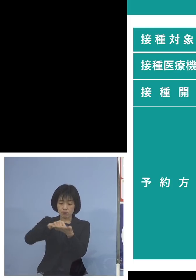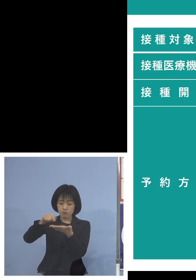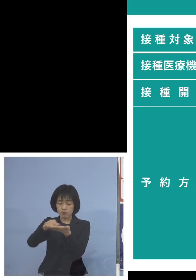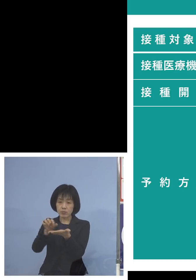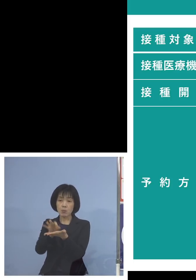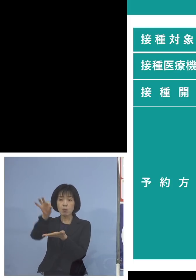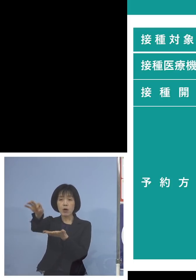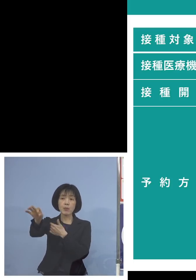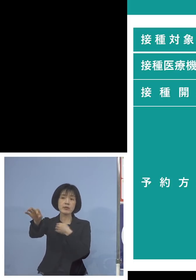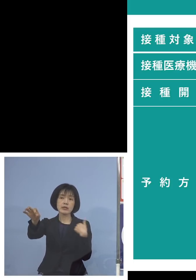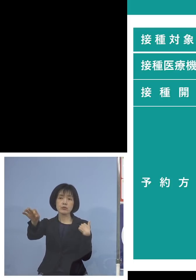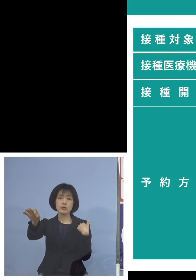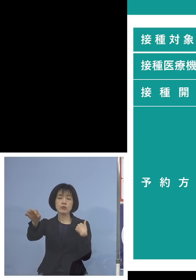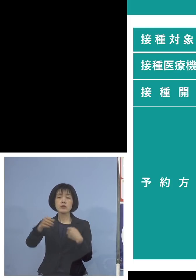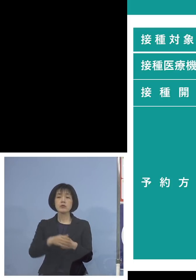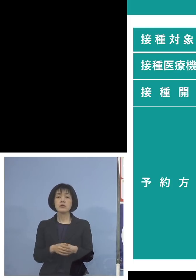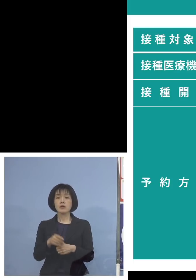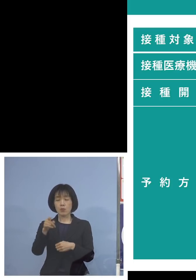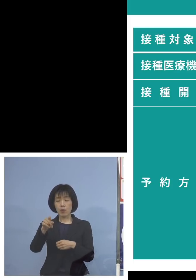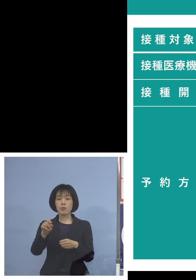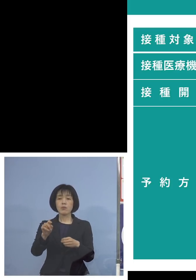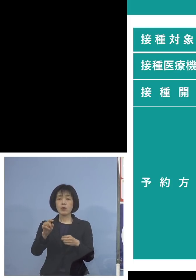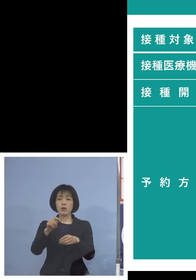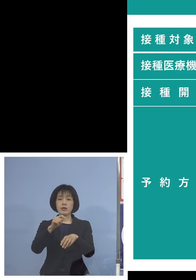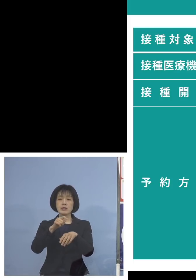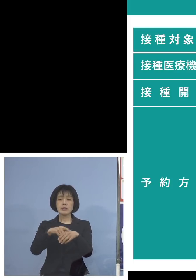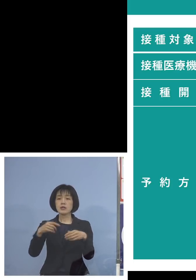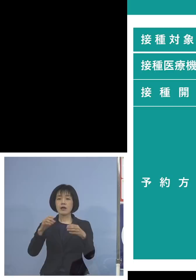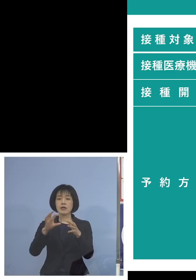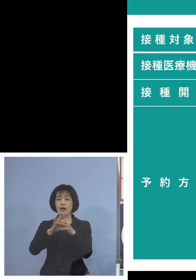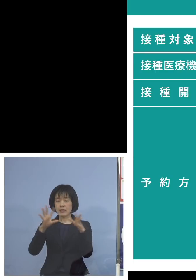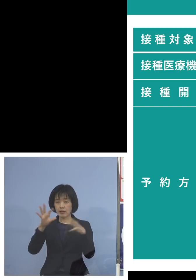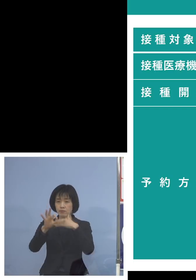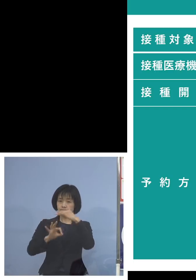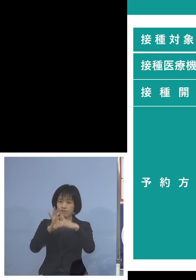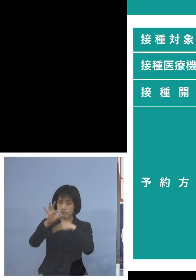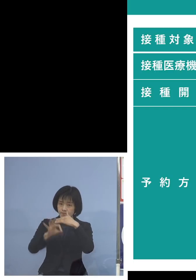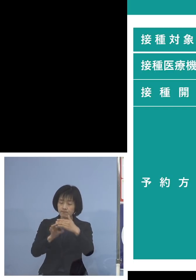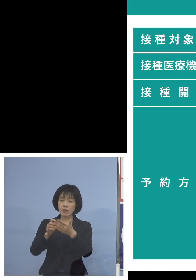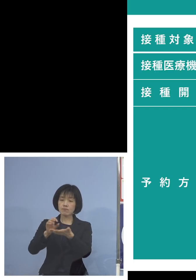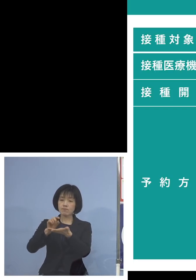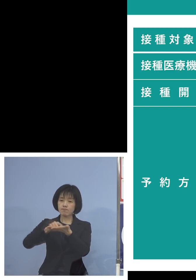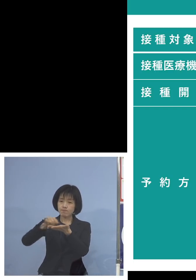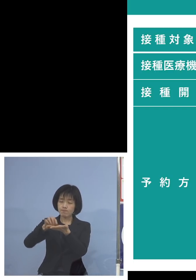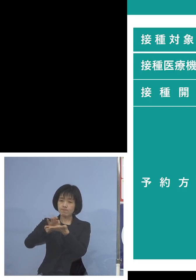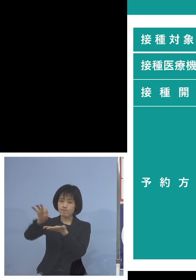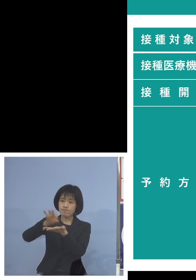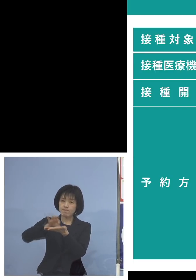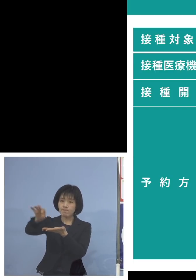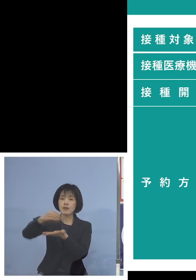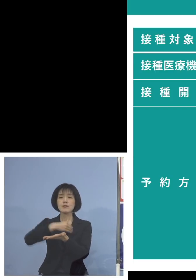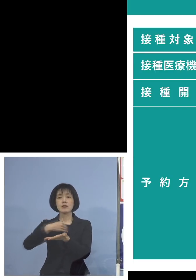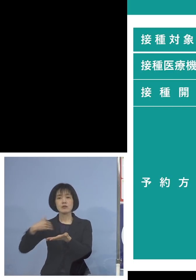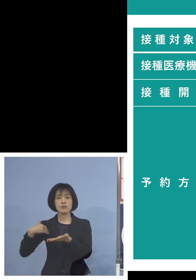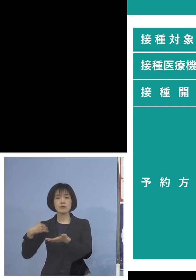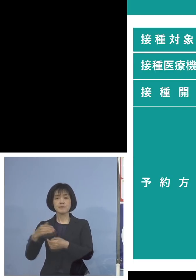ウェブサイトからであれば 24時間OKということになります